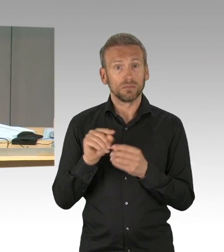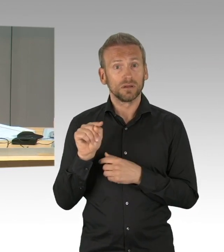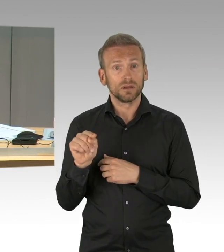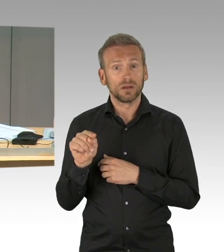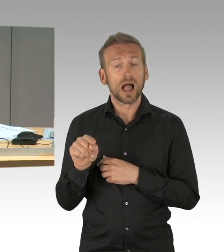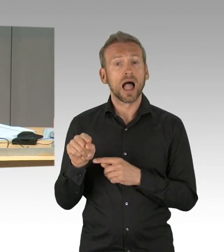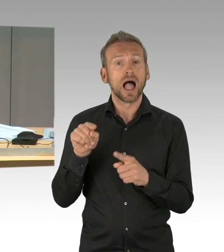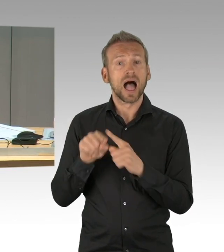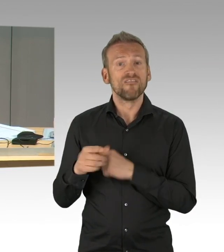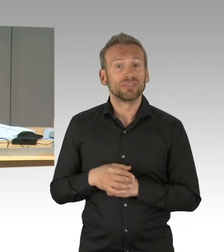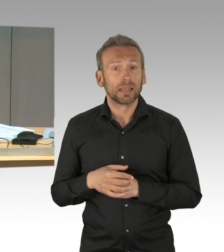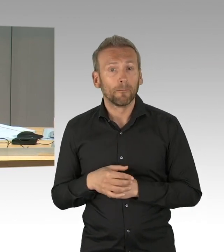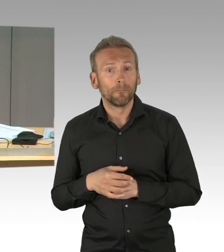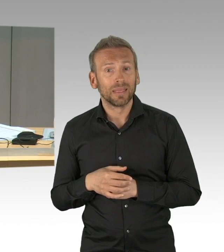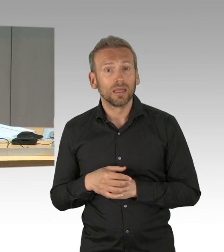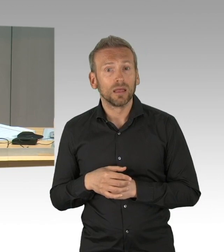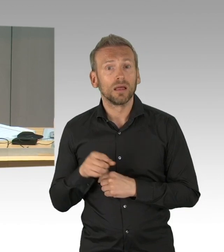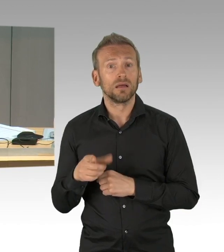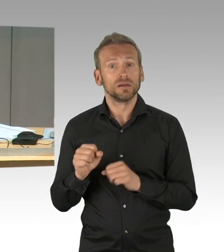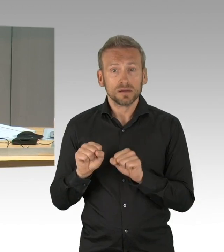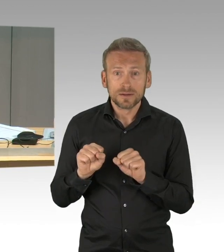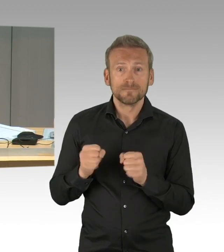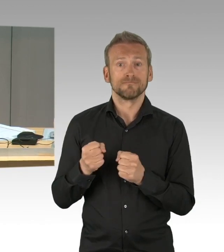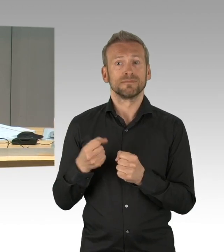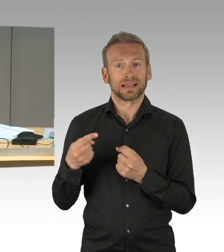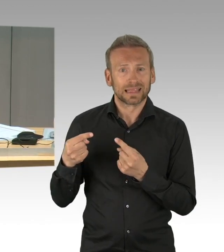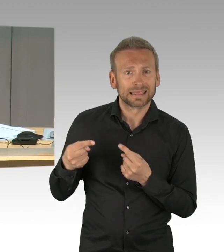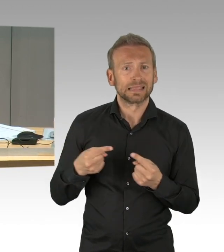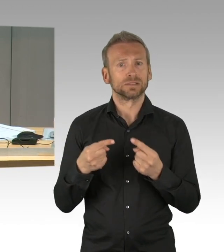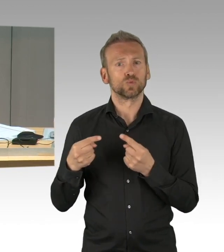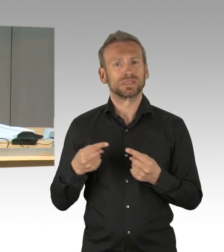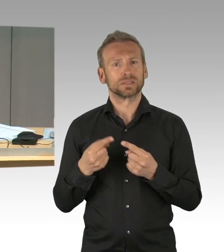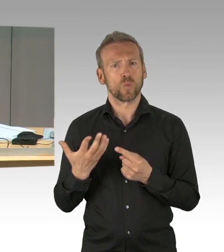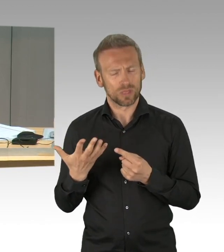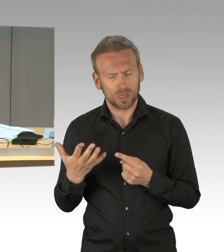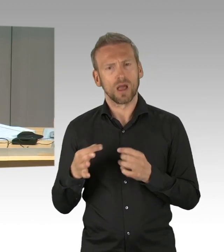(Präsidium) Meine Herren, Sie können den Dialog gerne fortsetzen, aber dann bitte draußen, weil jetzt hat für die Fraktion Bündnis 90/Die Grünen